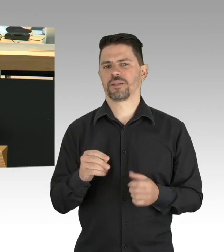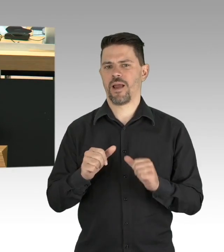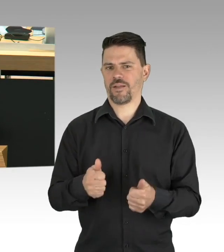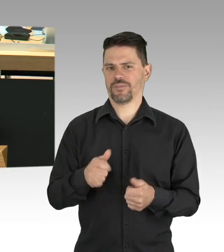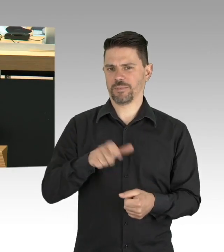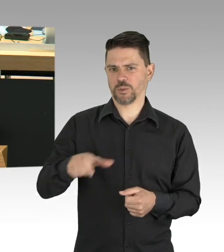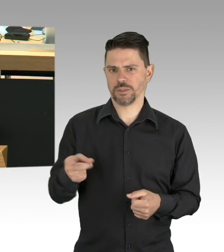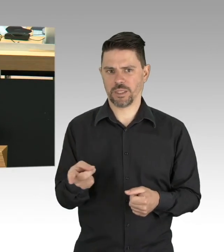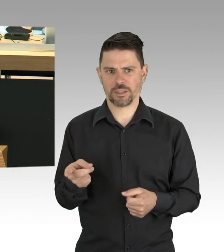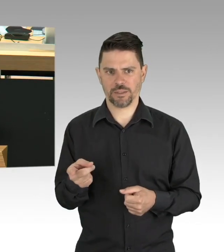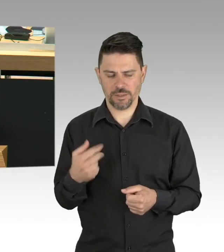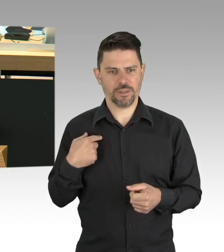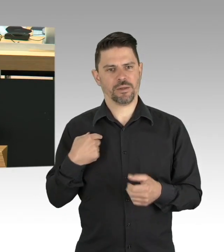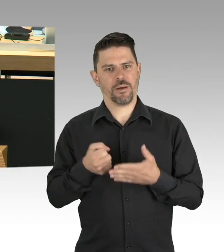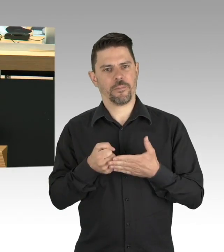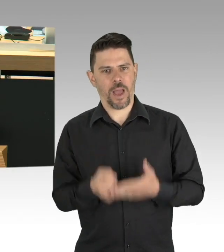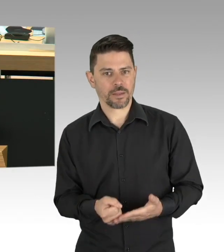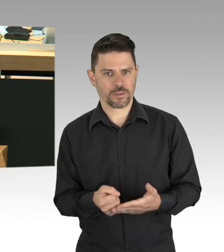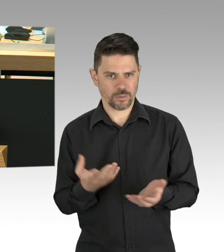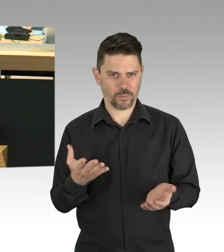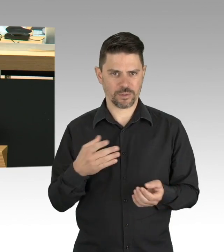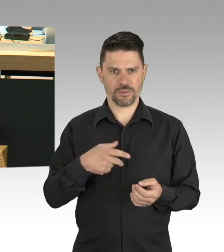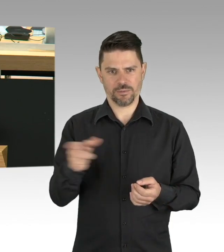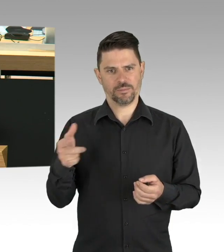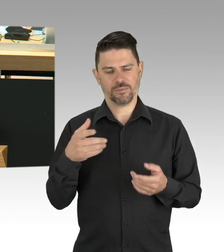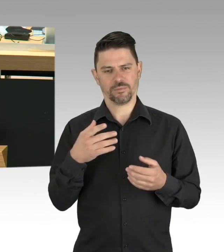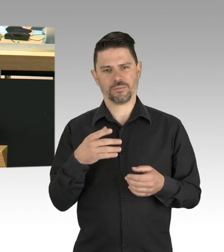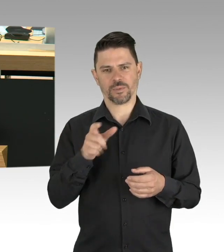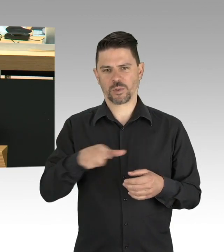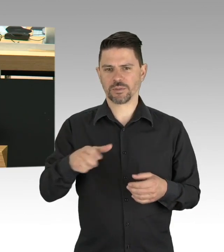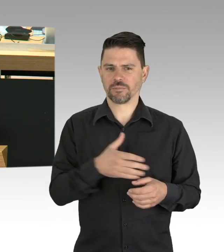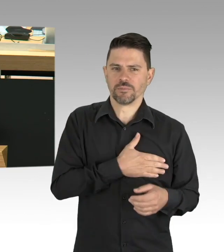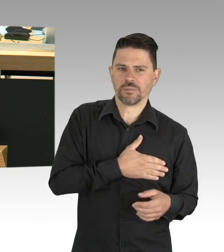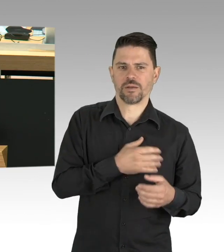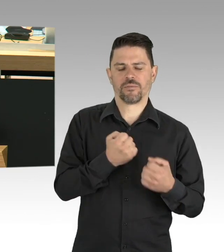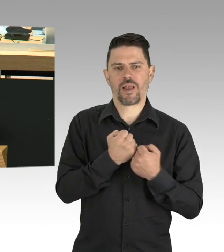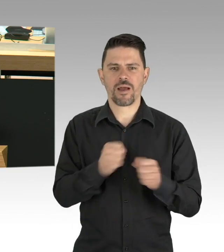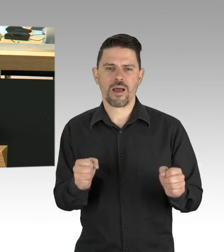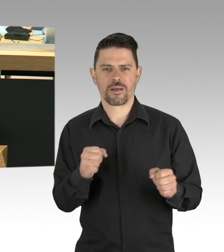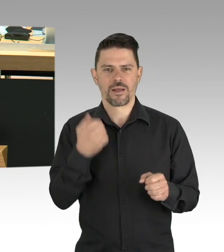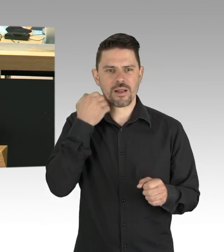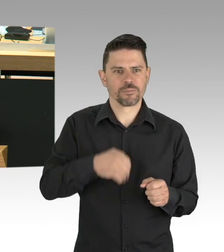Weitere Erfolgsvoraussetzung ist und das kann man nicht oft genug wiederholen, der Einsatz der vielen stillen Helfer in der Krise,